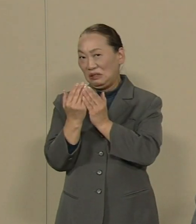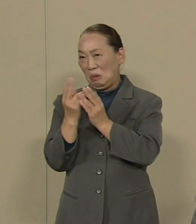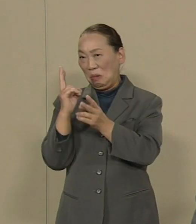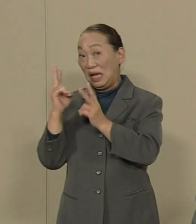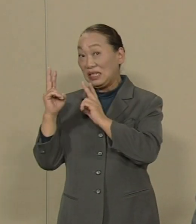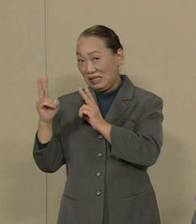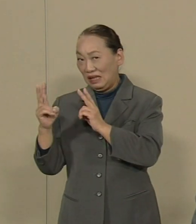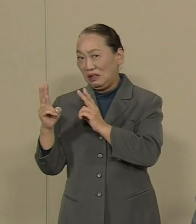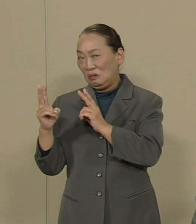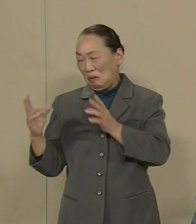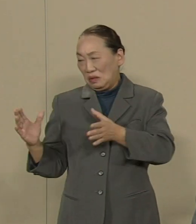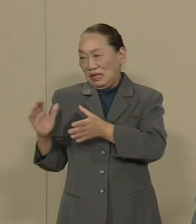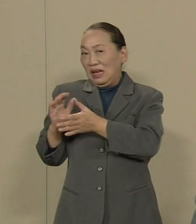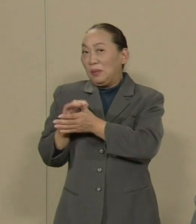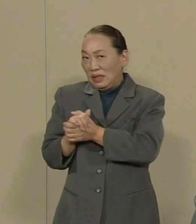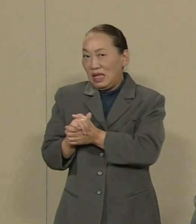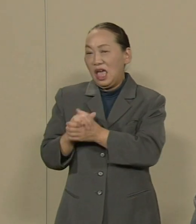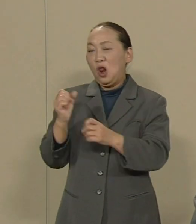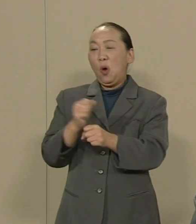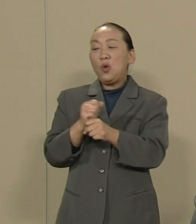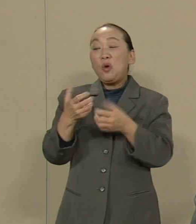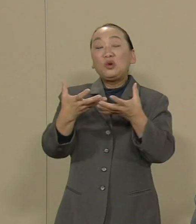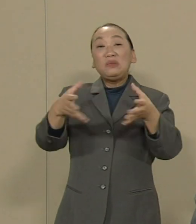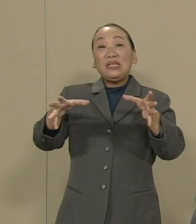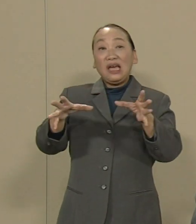労働組合を腐らせているから